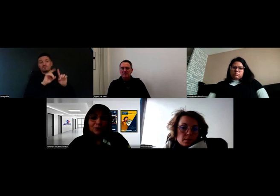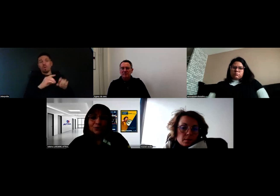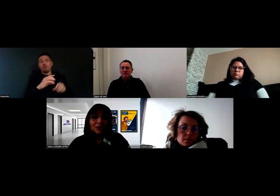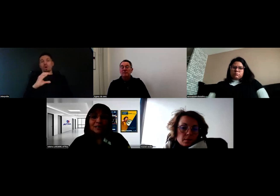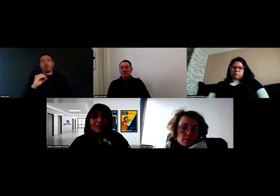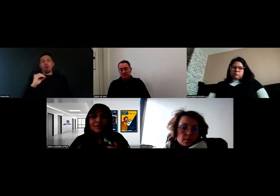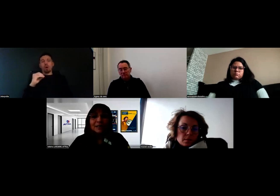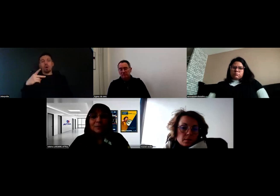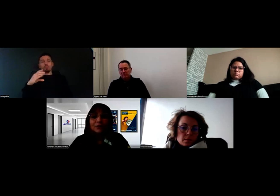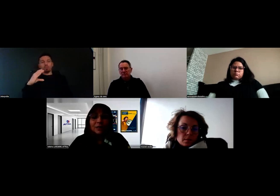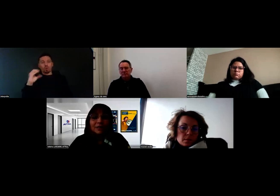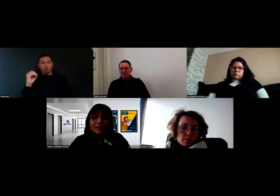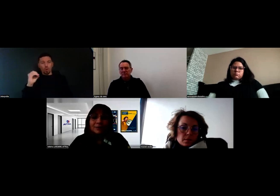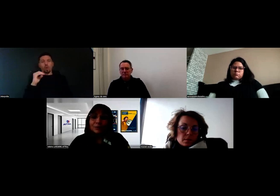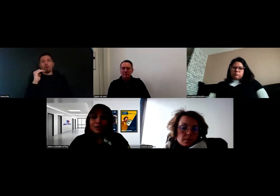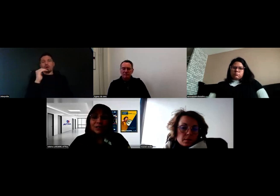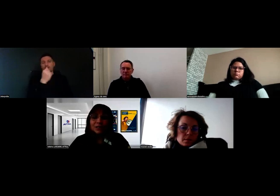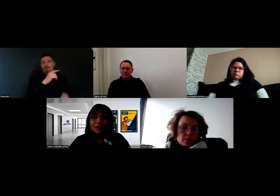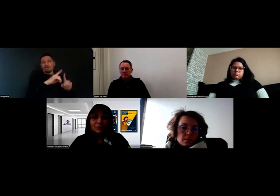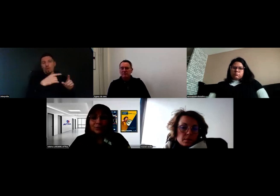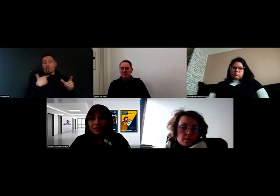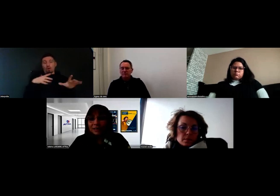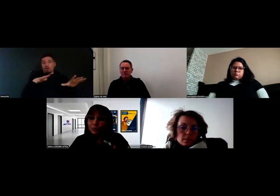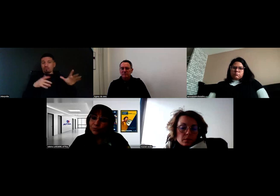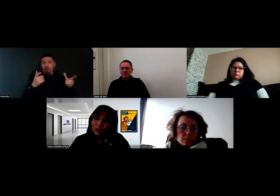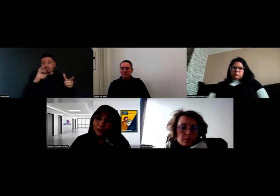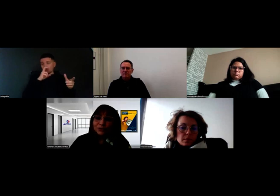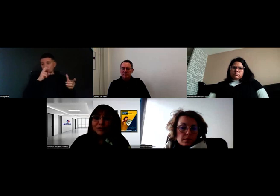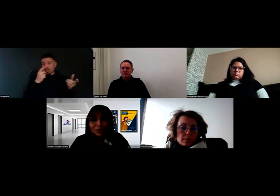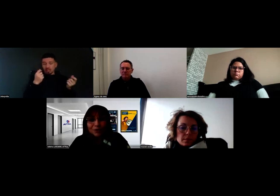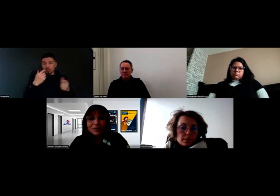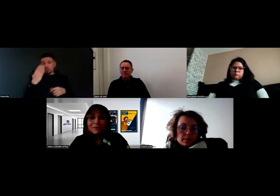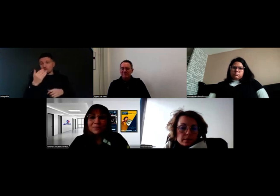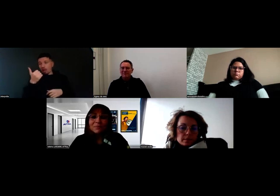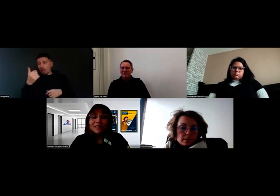C'est un travail commun pour savoir si on a besoin d'un ou de plusieurs co-financeurs,